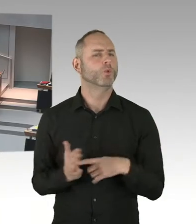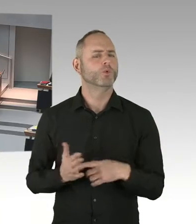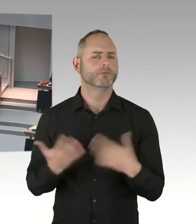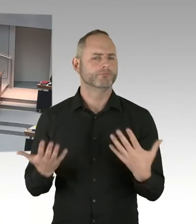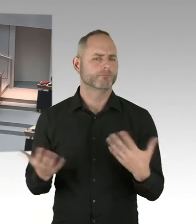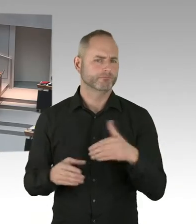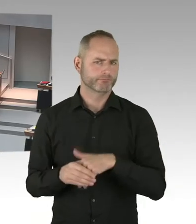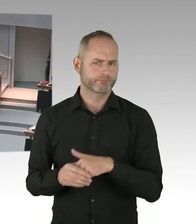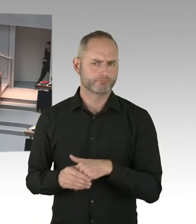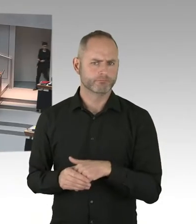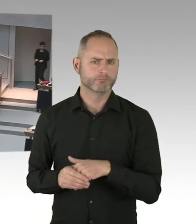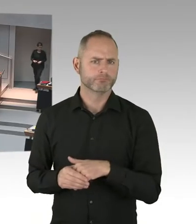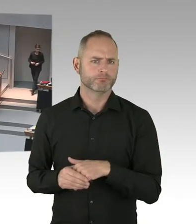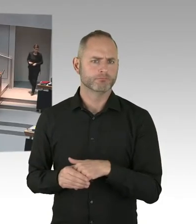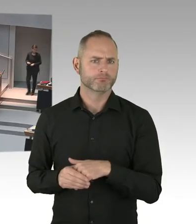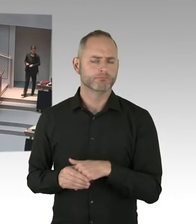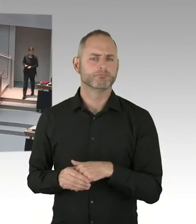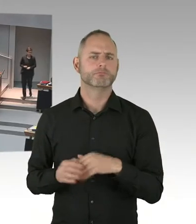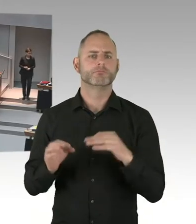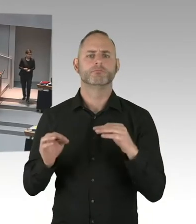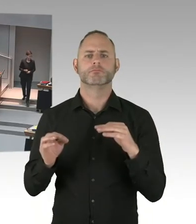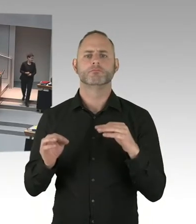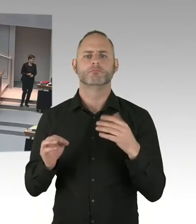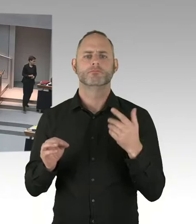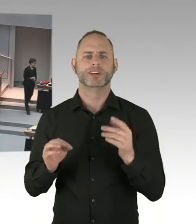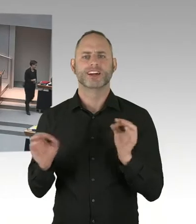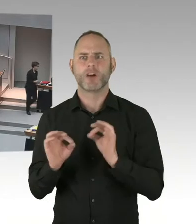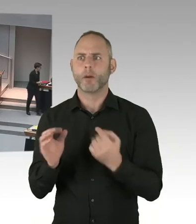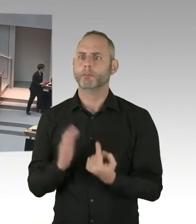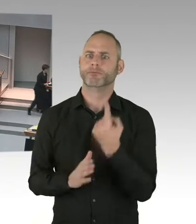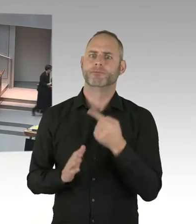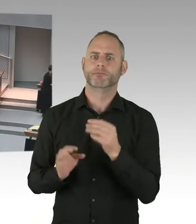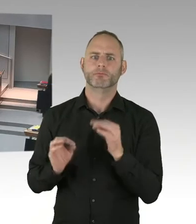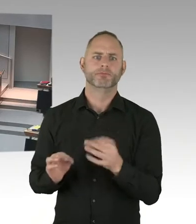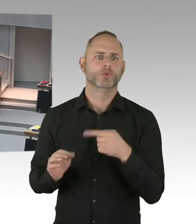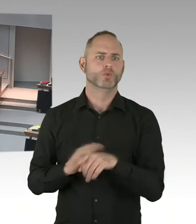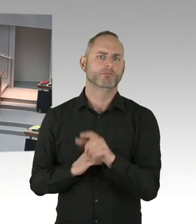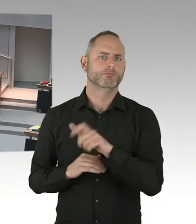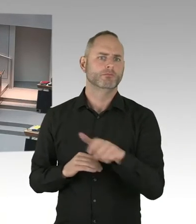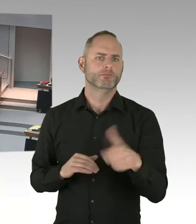(Präsidium) Für den Senat antwortet Senator Geisel, bitte schön. Sie haben das Wort. (Sprecherwechsel) Frau Präsidentin,